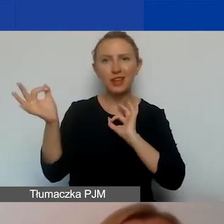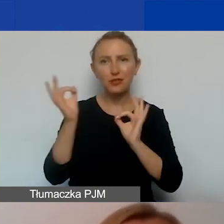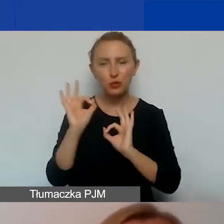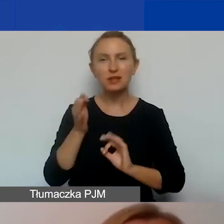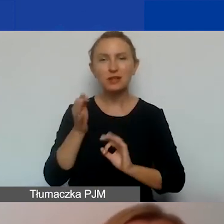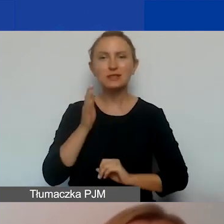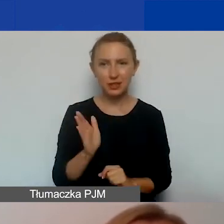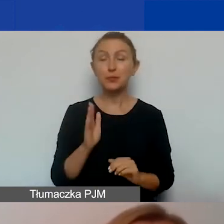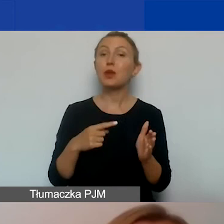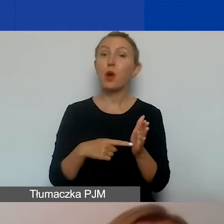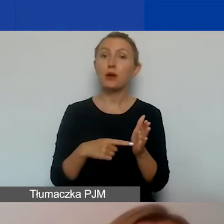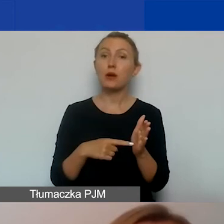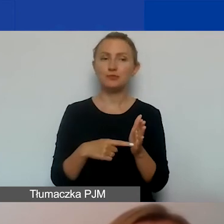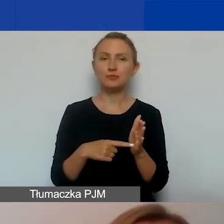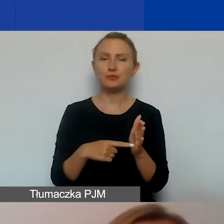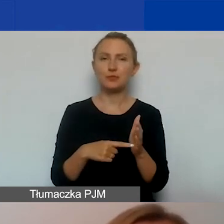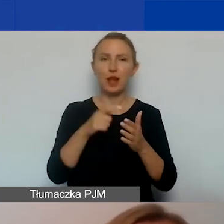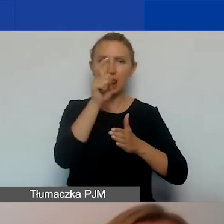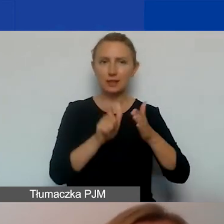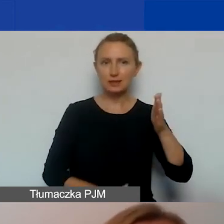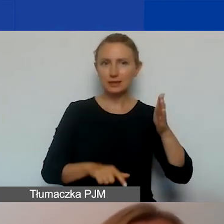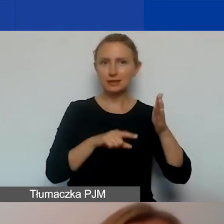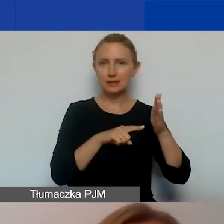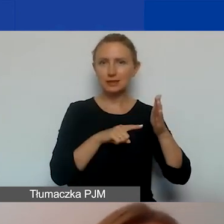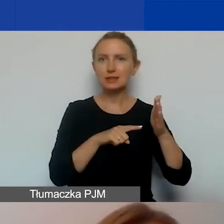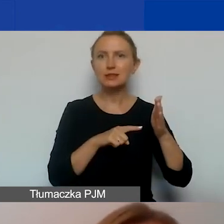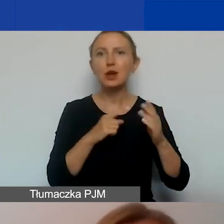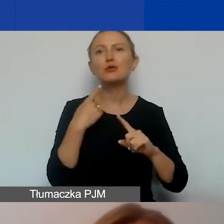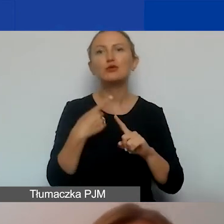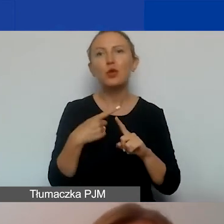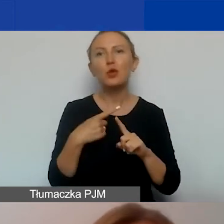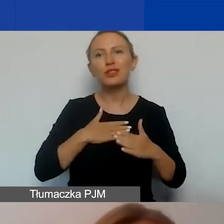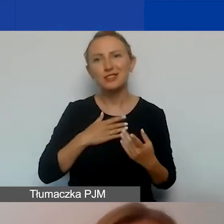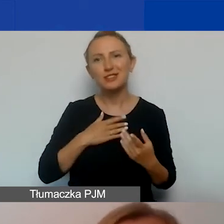I tutaj mamy listę członkiń naszego zespołu. Zapraszamy do kontaktu.